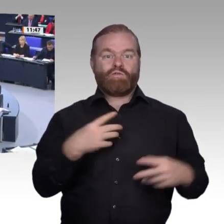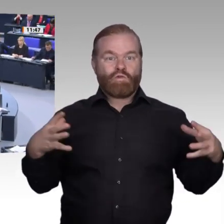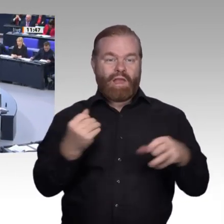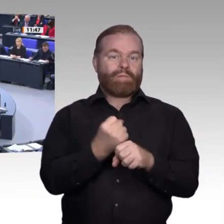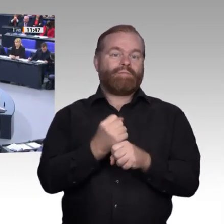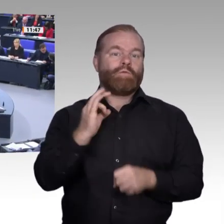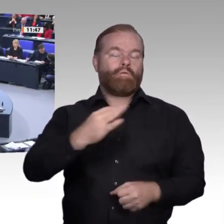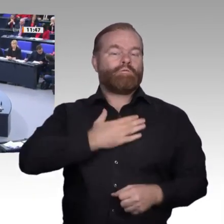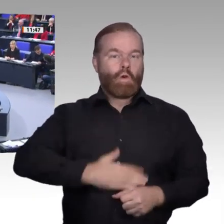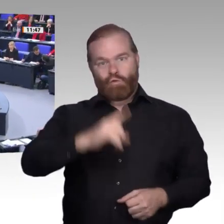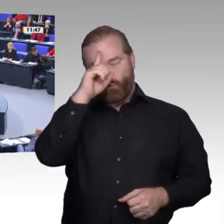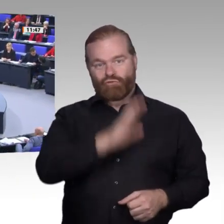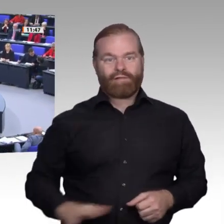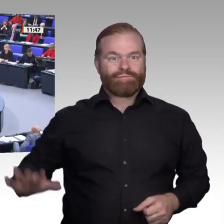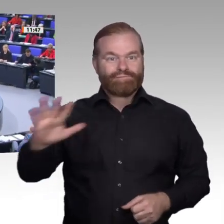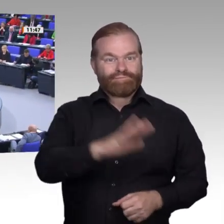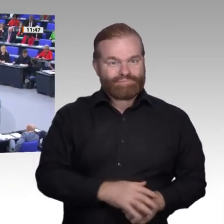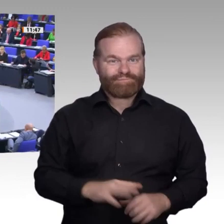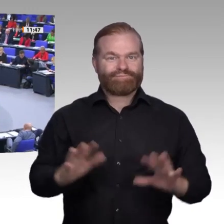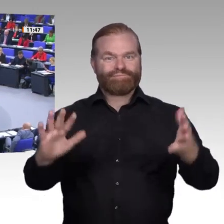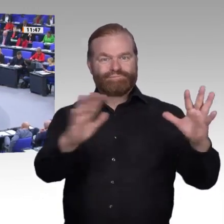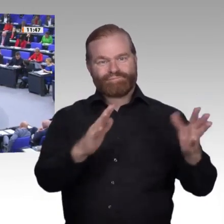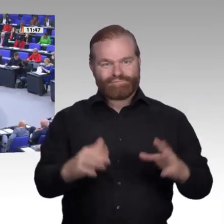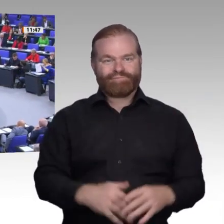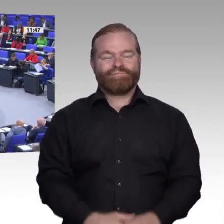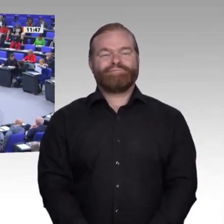Sehr geehrter Herr Präsident! Liebe Kolleginnen und Kollegen!